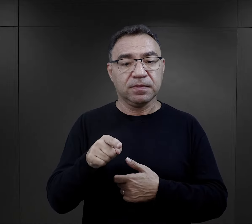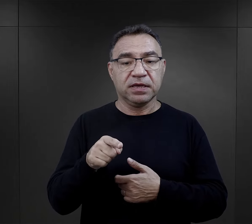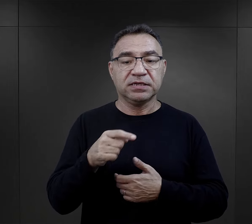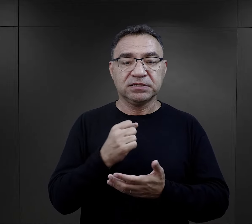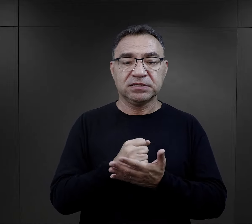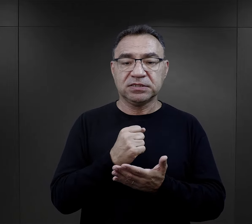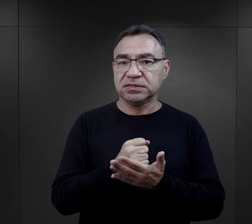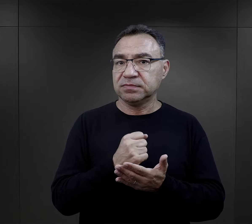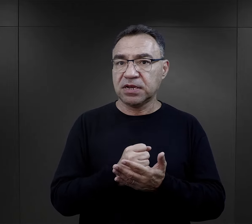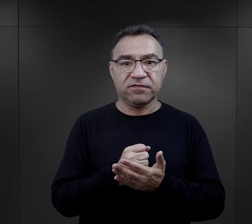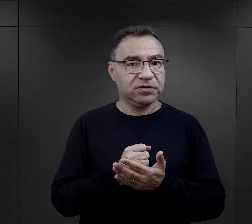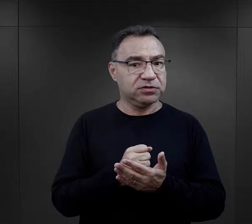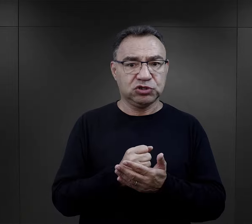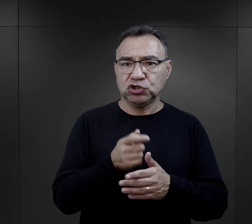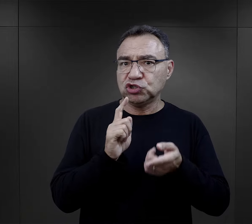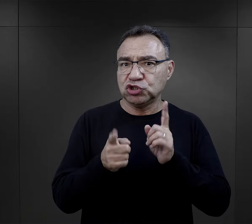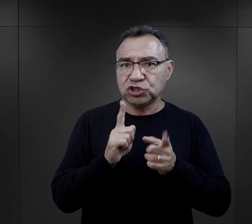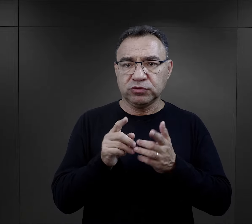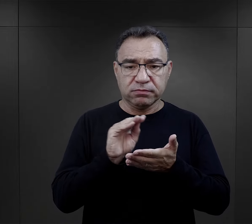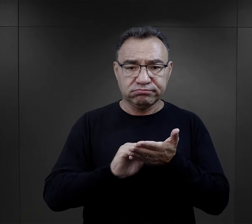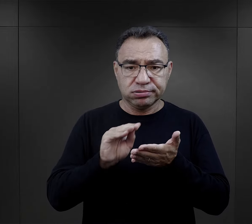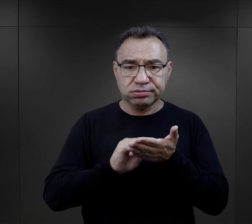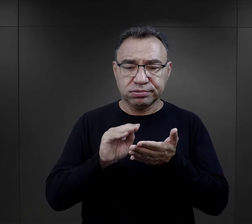te elementy pojawiają się dosyć szybko,